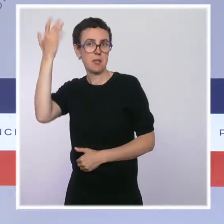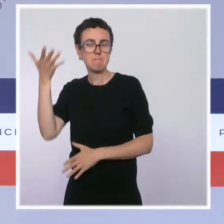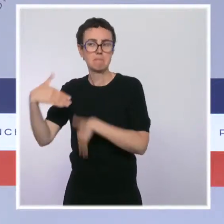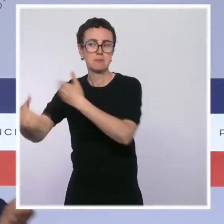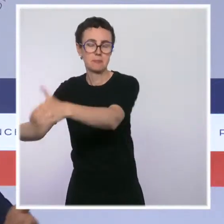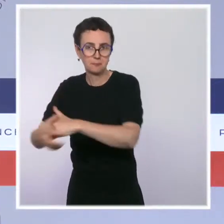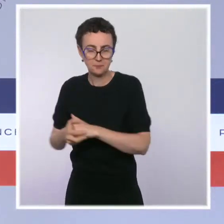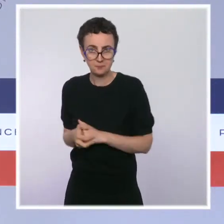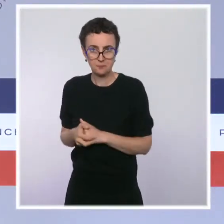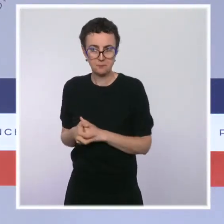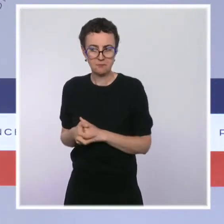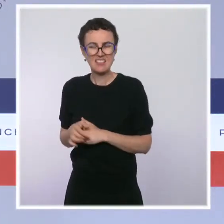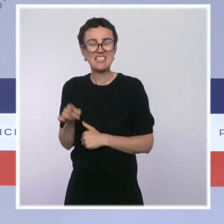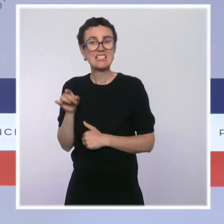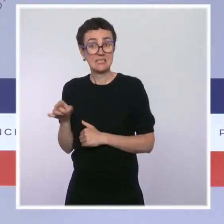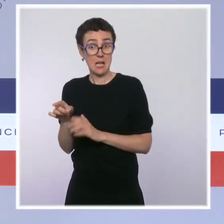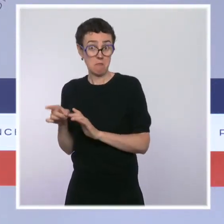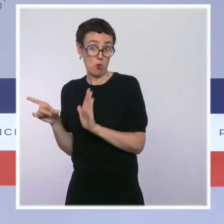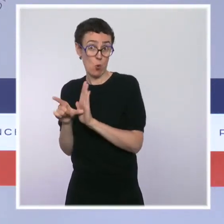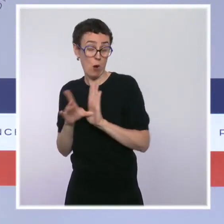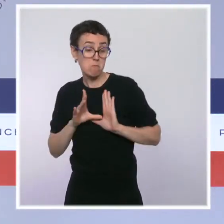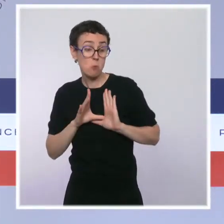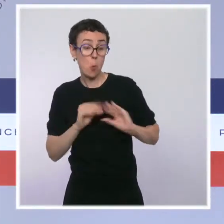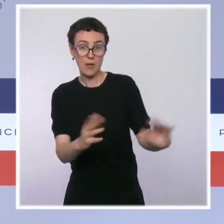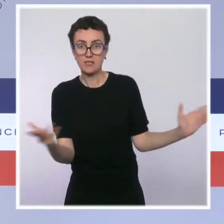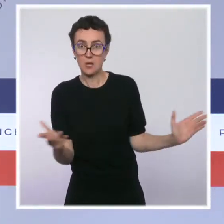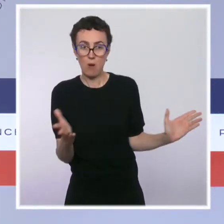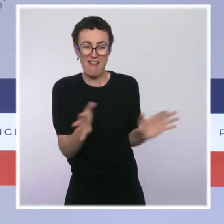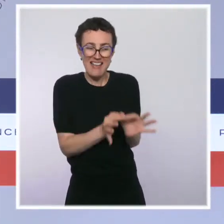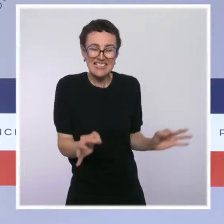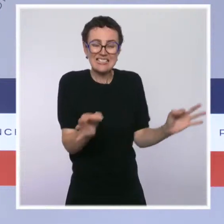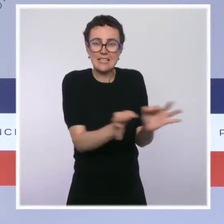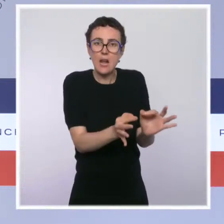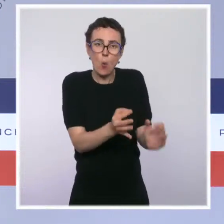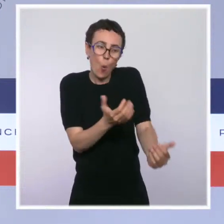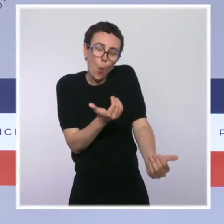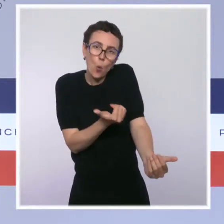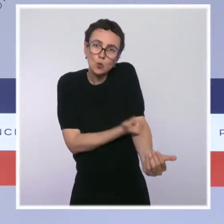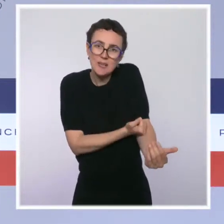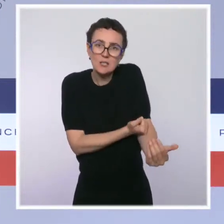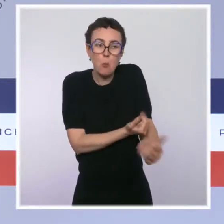Ça s'appelle les salles de consommation à moindre risque. S'agissant de la situation,